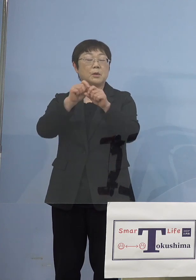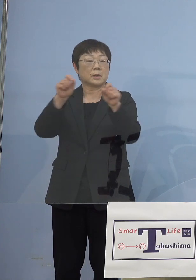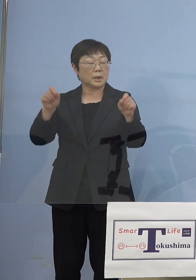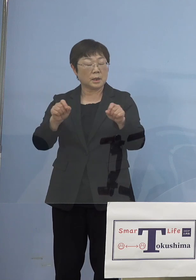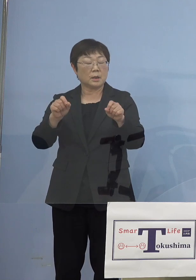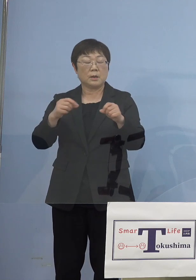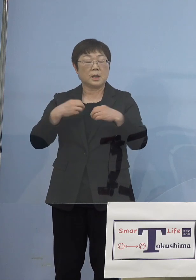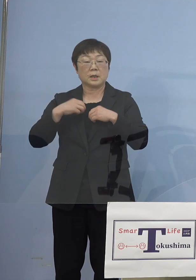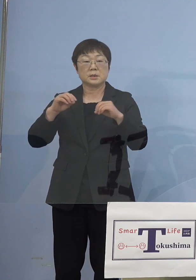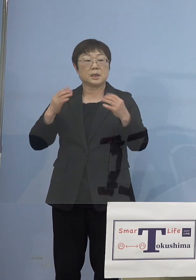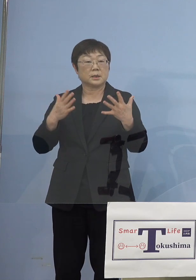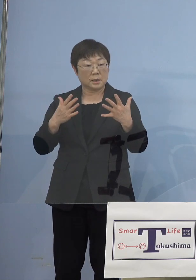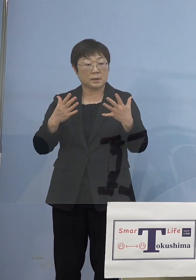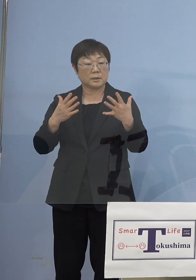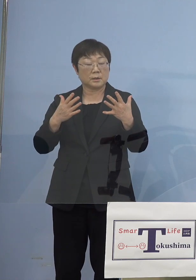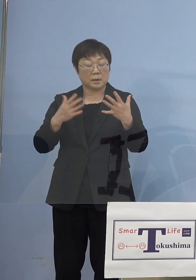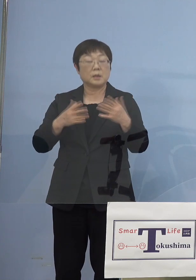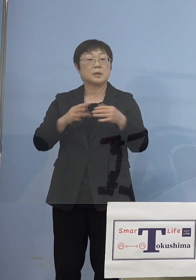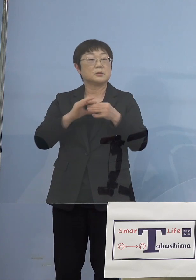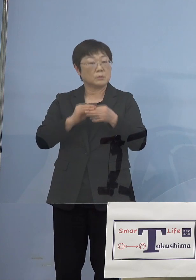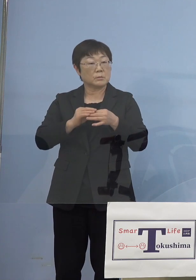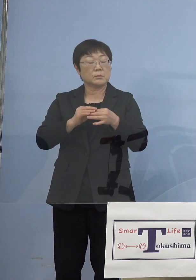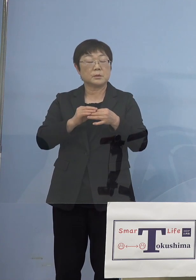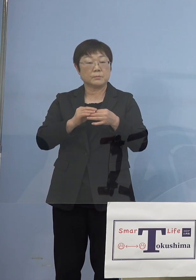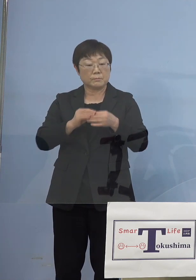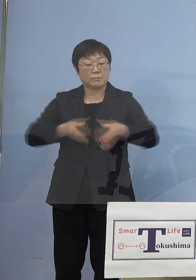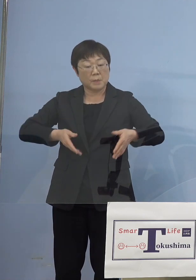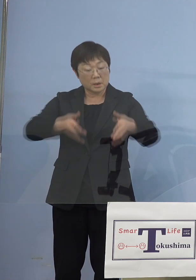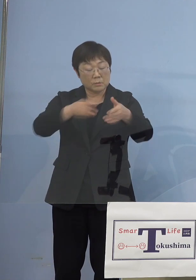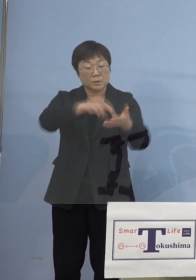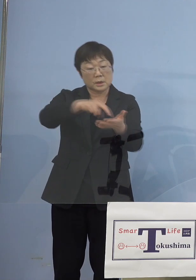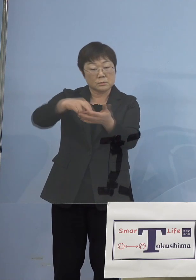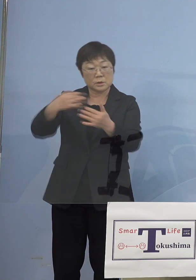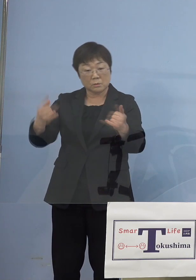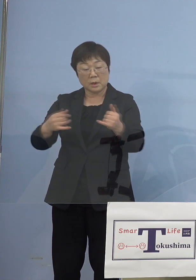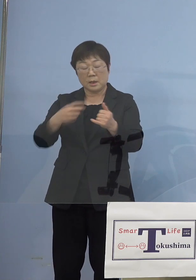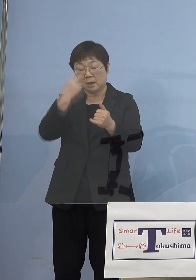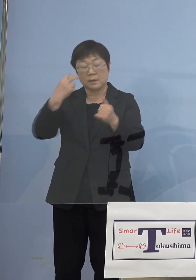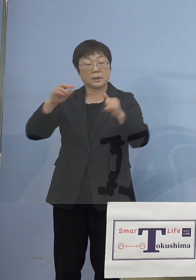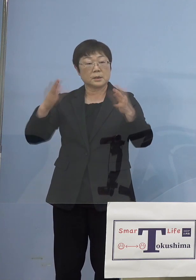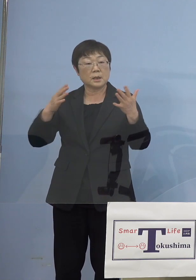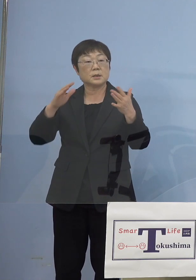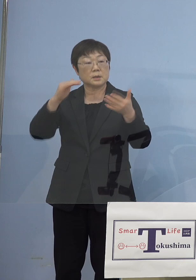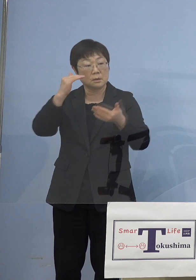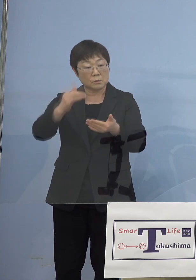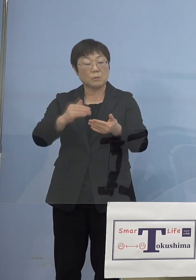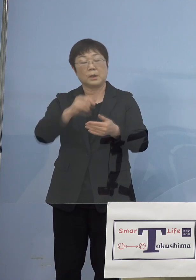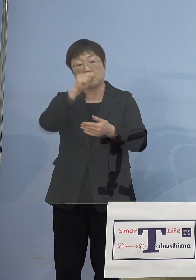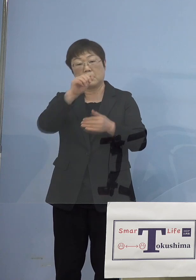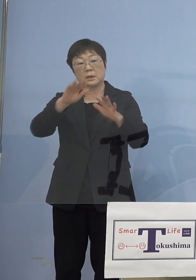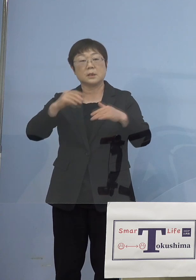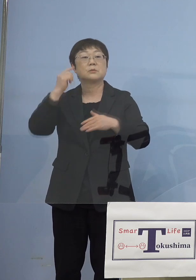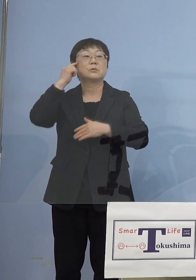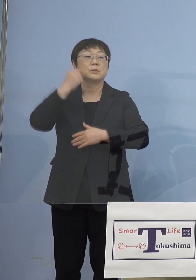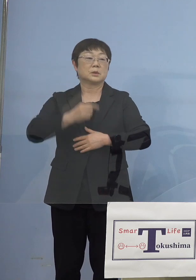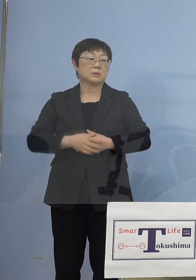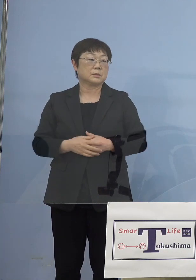特に沿道の関係で 出なかったといったことは良かったのではないかと このように感じています